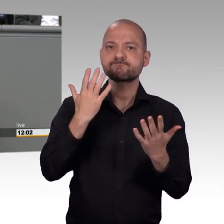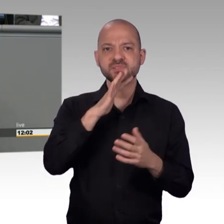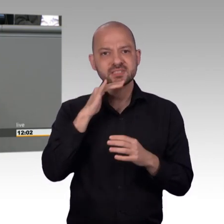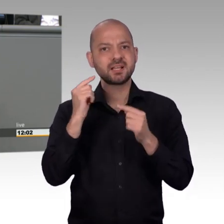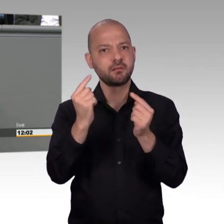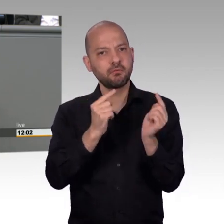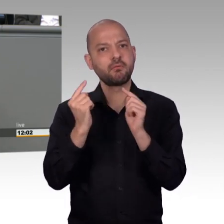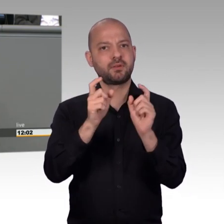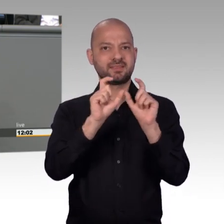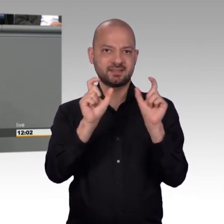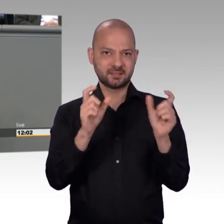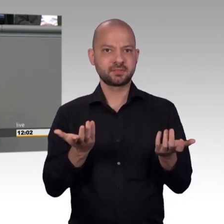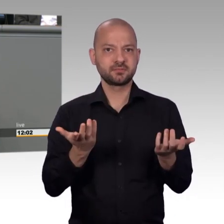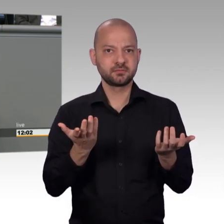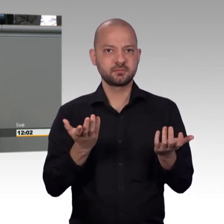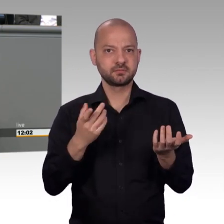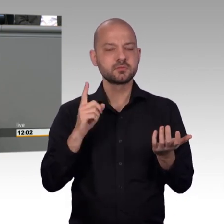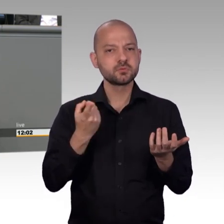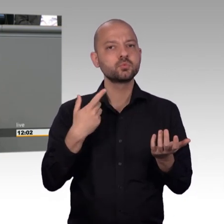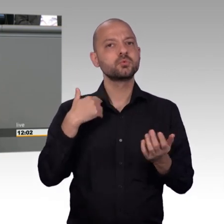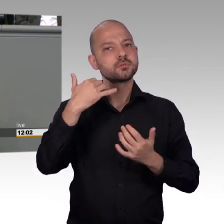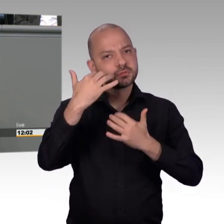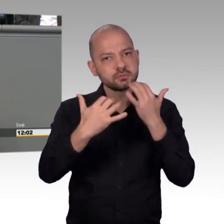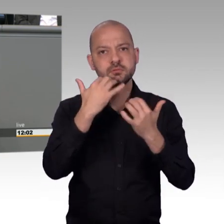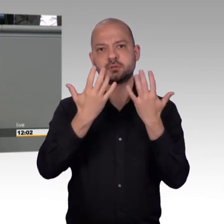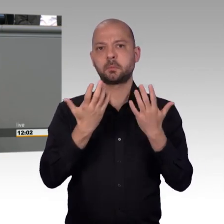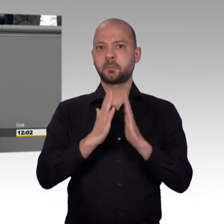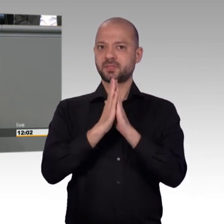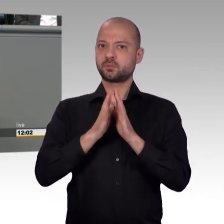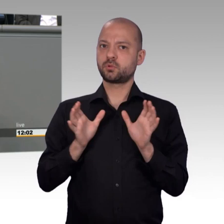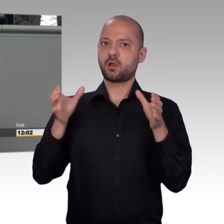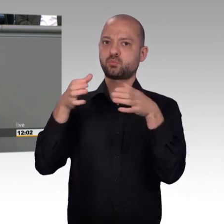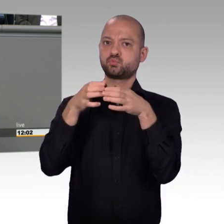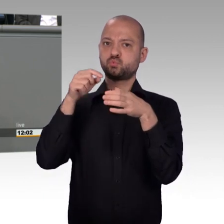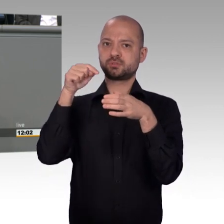Und Sie treiben den Spalt in die Gesellschaft hinein, anstatt diese